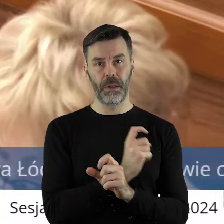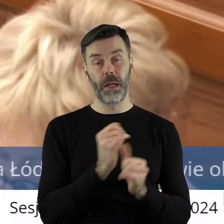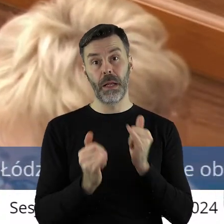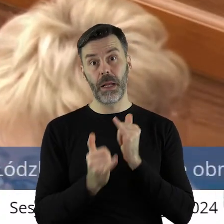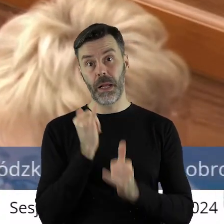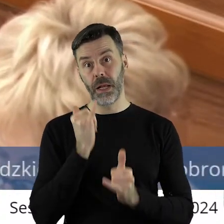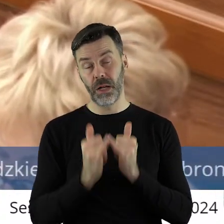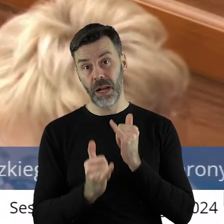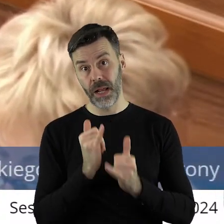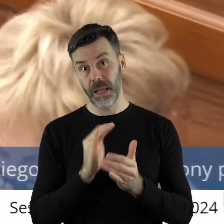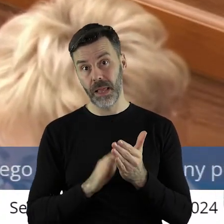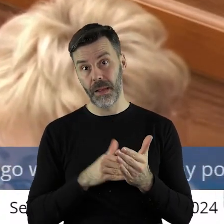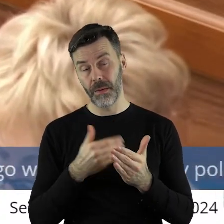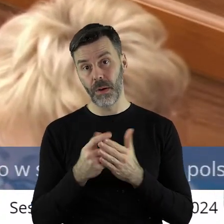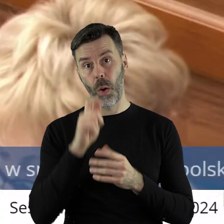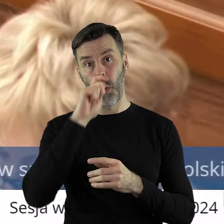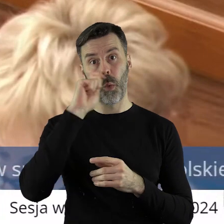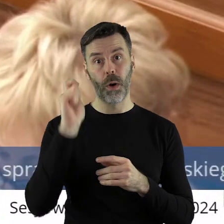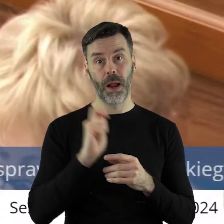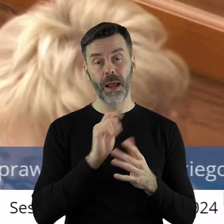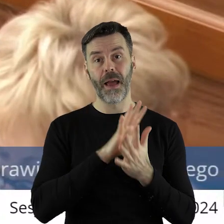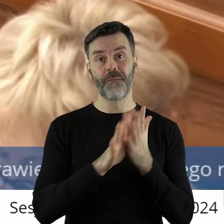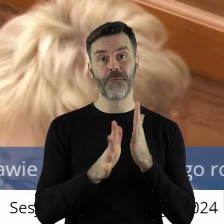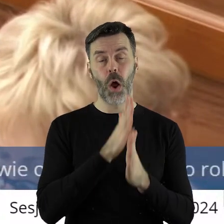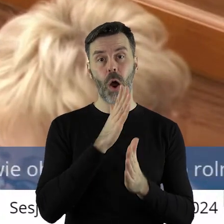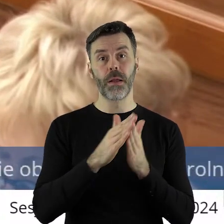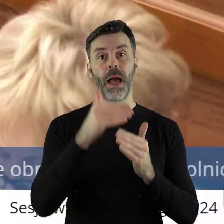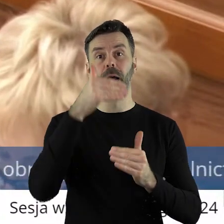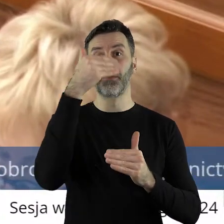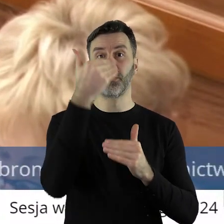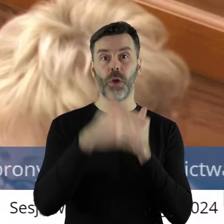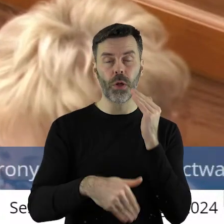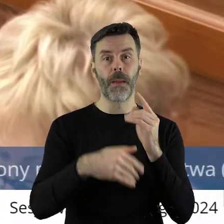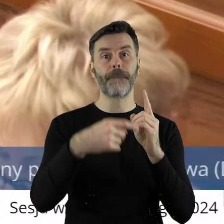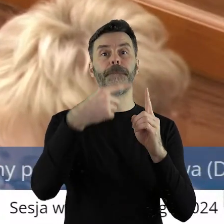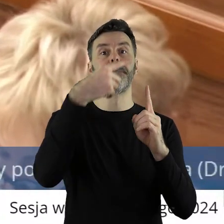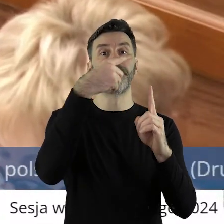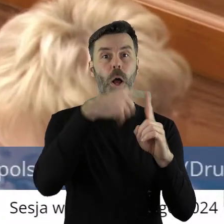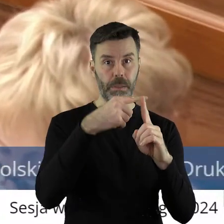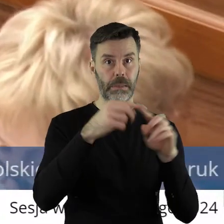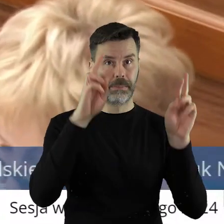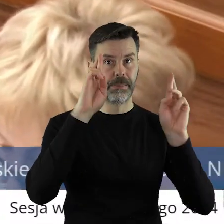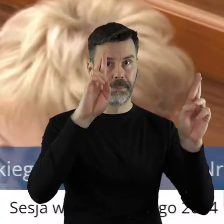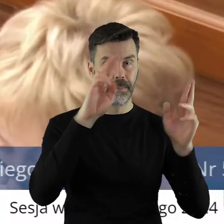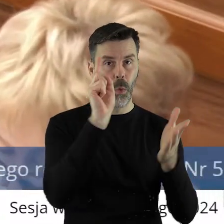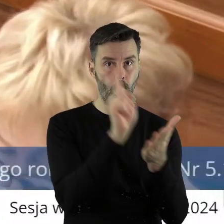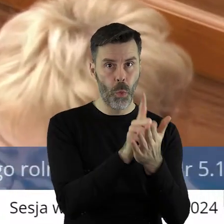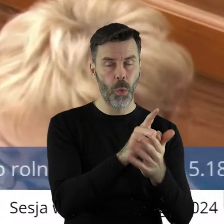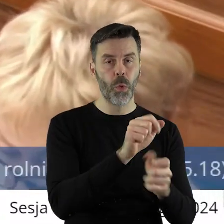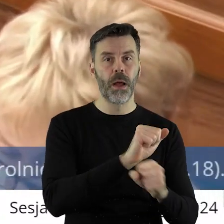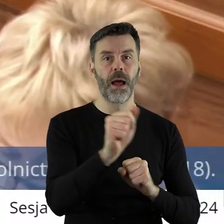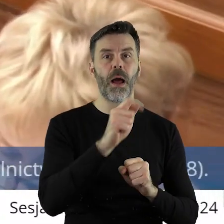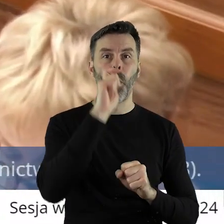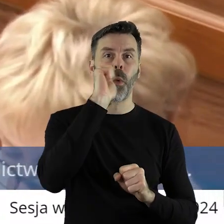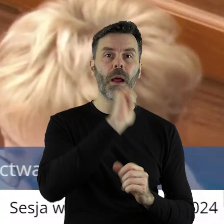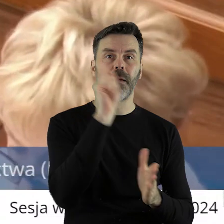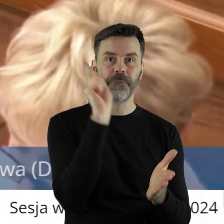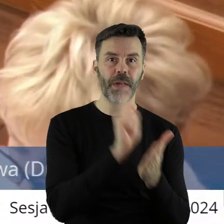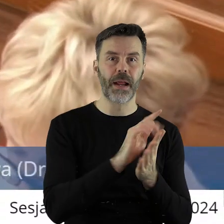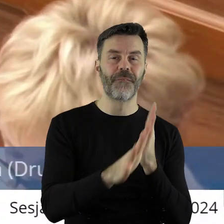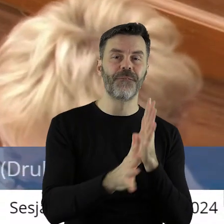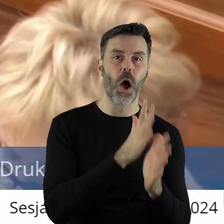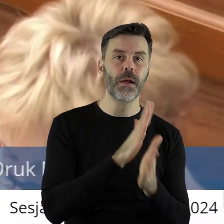daj Boże, wojna się dla Ukrainy skończy pozytywnie za jakiś czas, ale temat dostępu